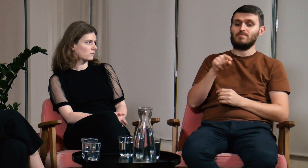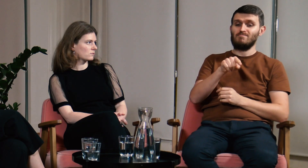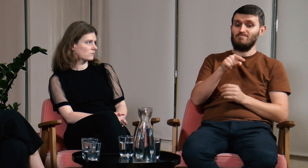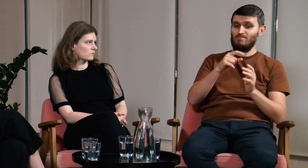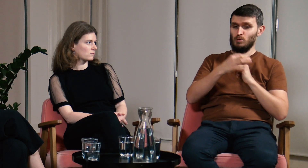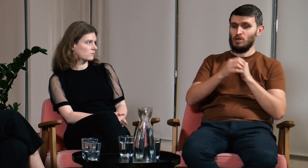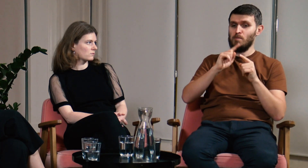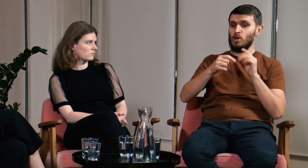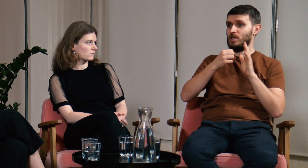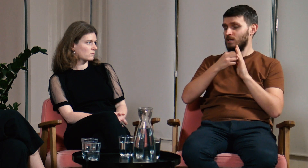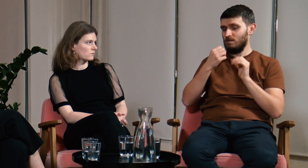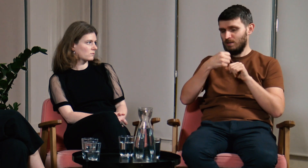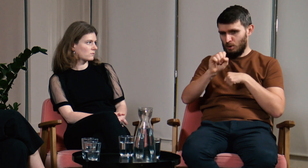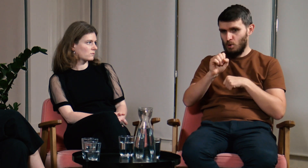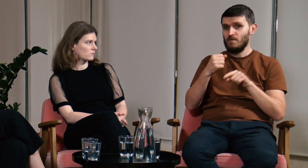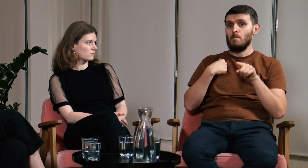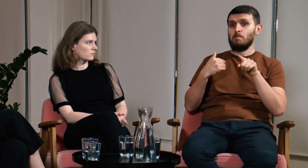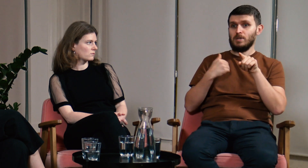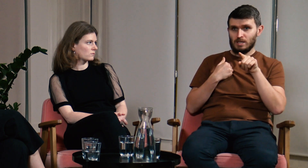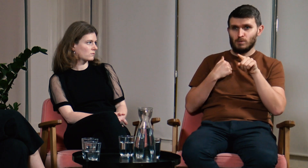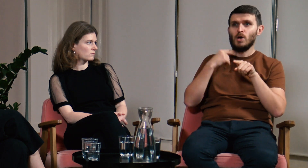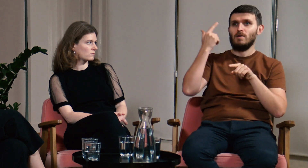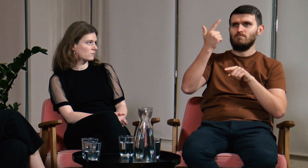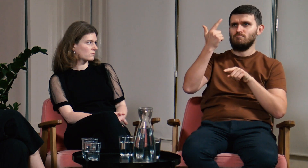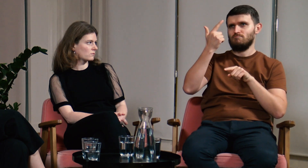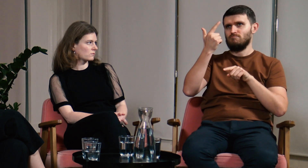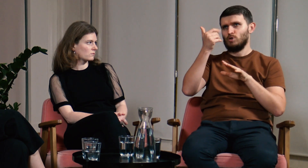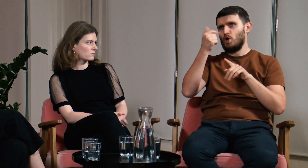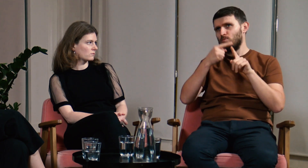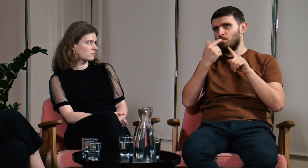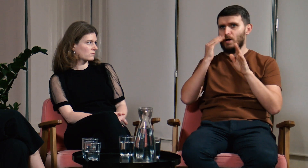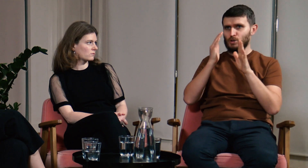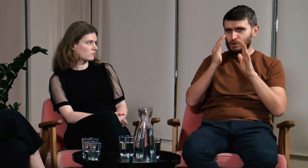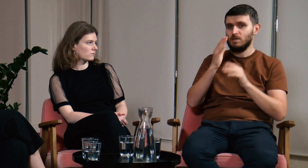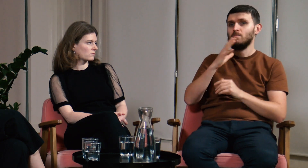Uczęszczałem na studia podyplomowe dwa lata, półtora roku, mniej więcej.